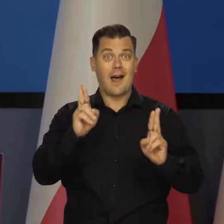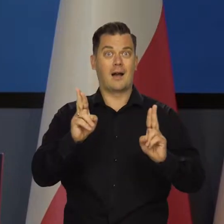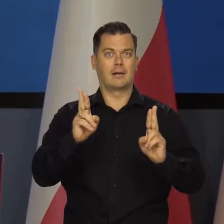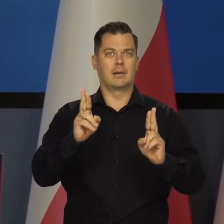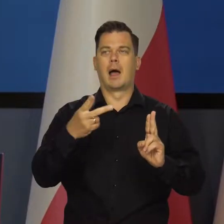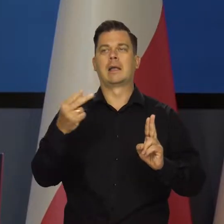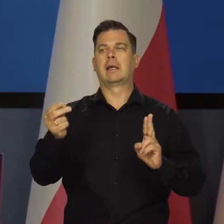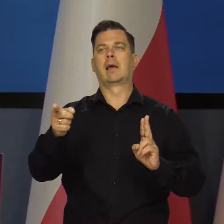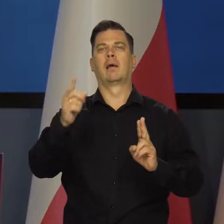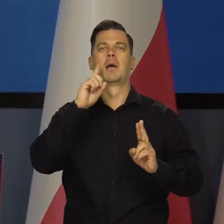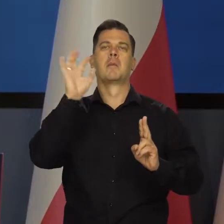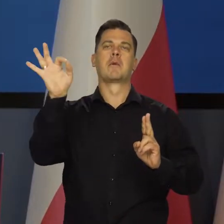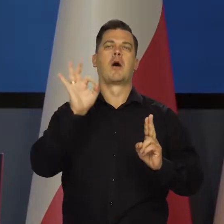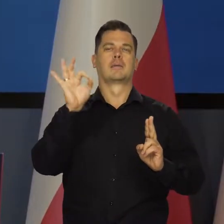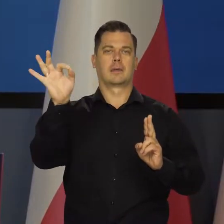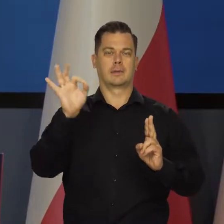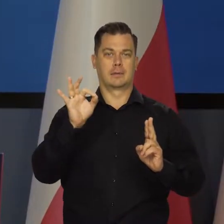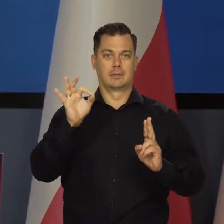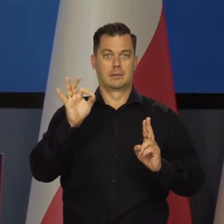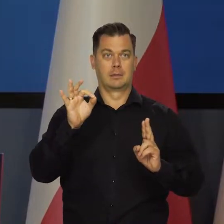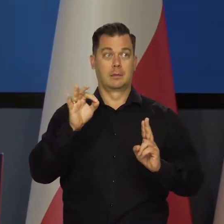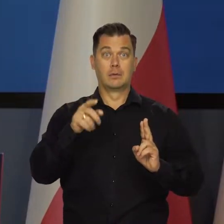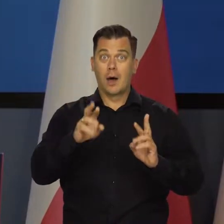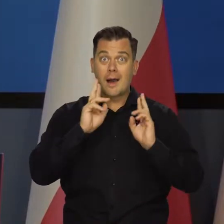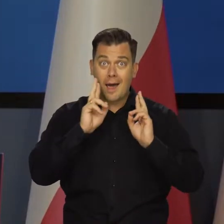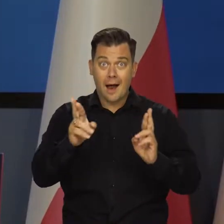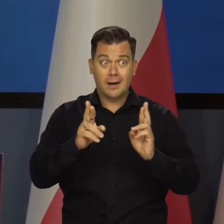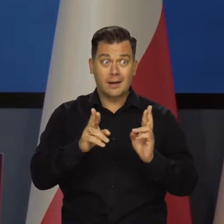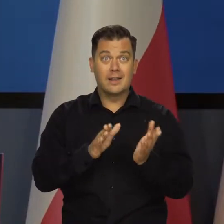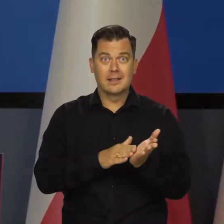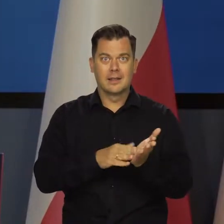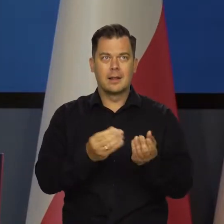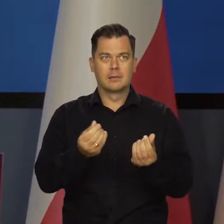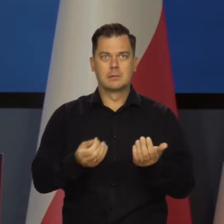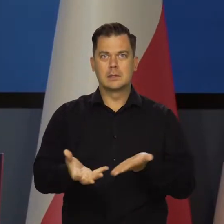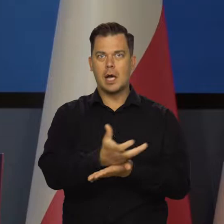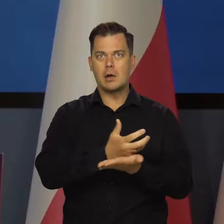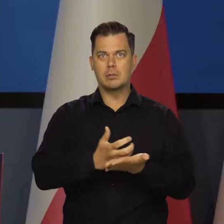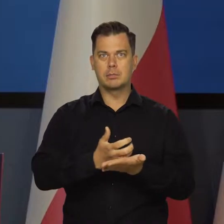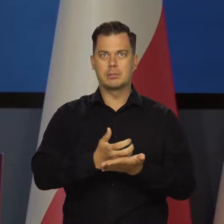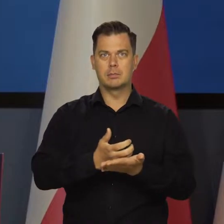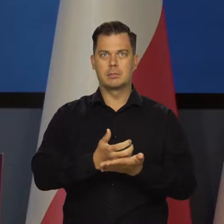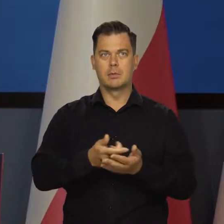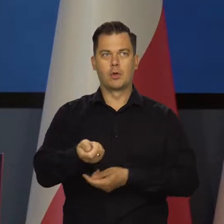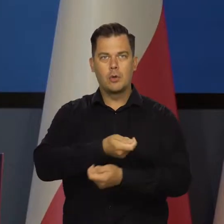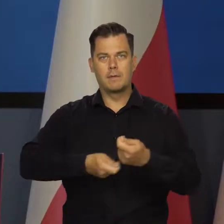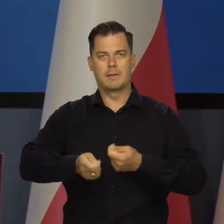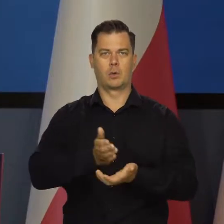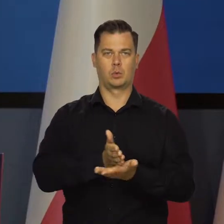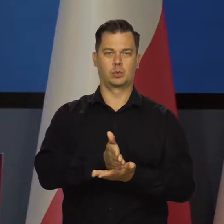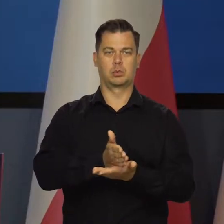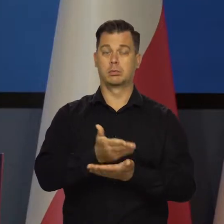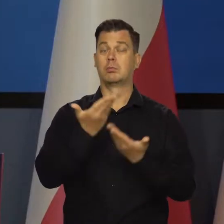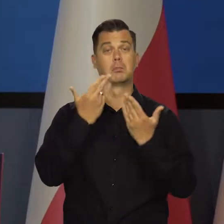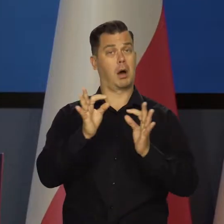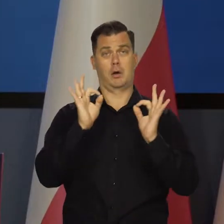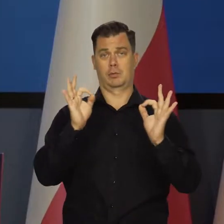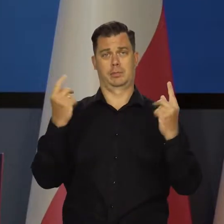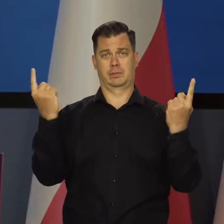nie nominalnych, nie tych z podwyższonym cenami, w realnym wyrażeniu towarów i usług. Mamy bardzo dobrą koniunkturę,